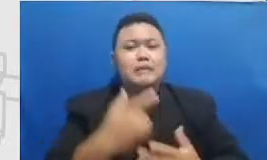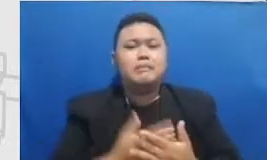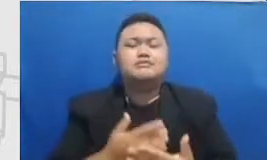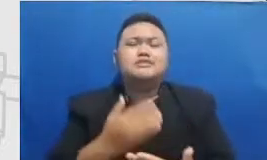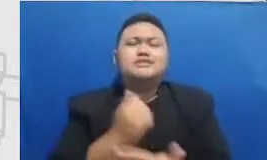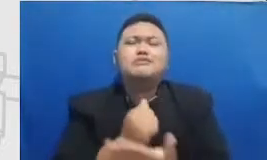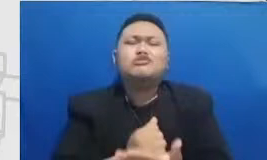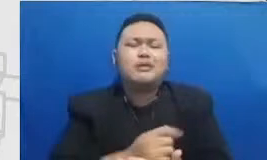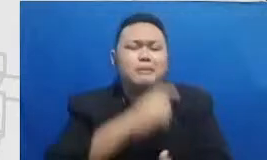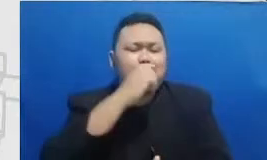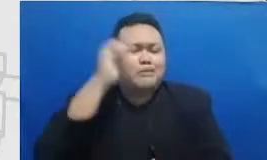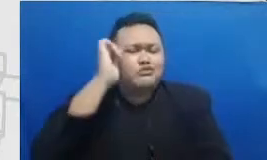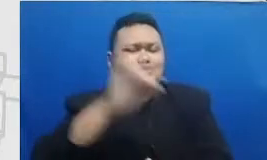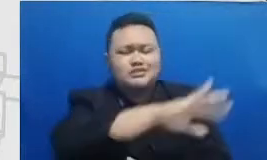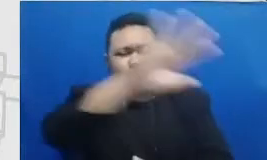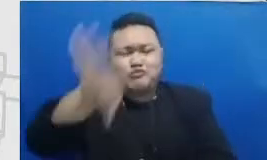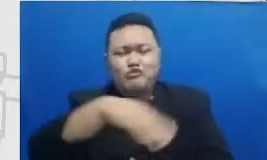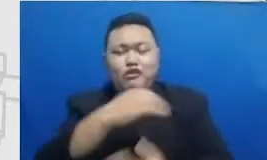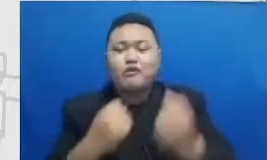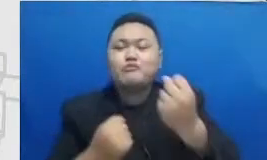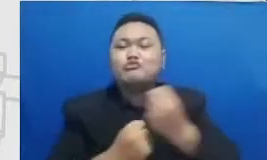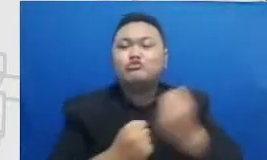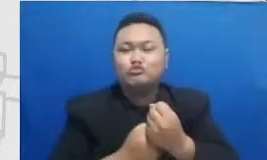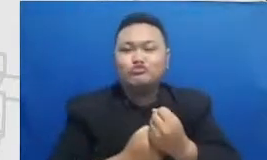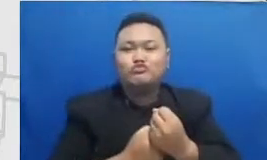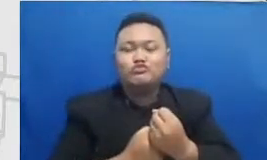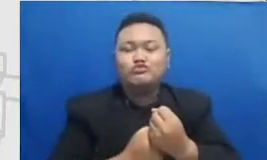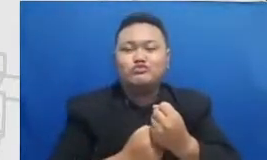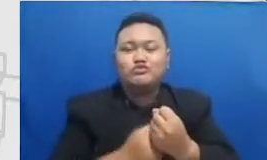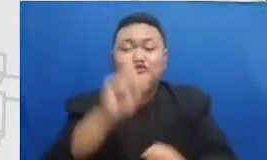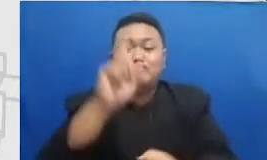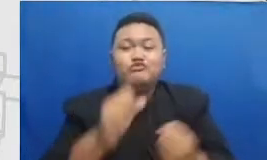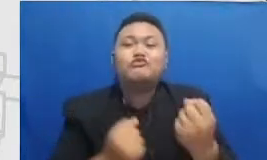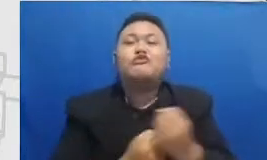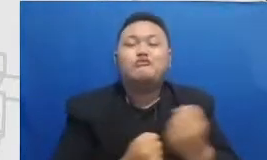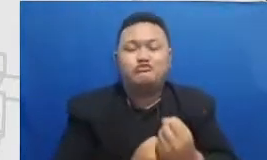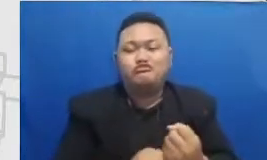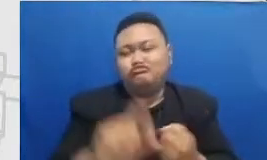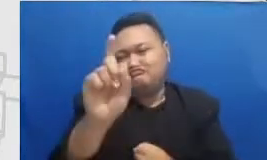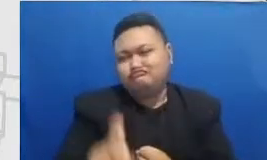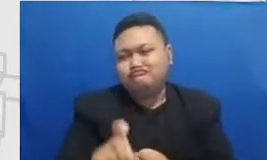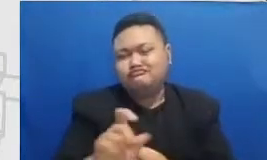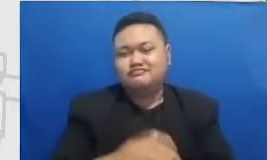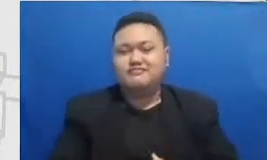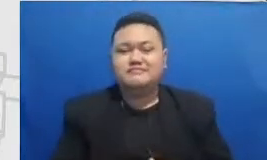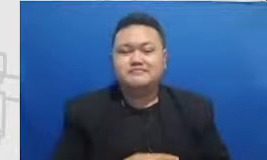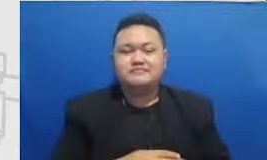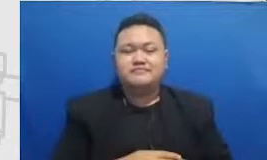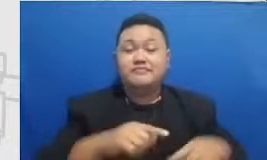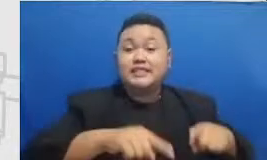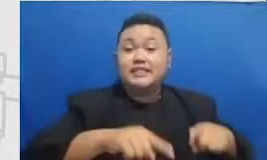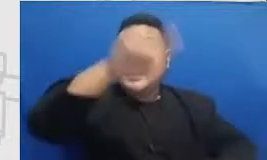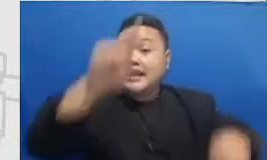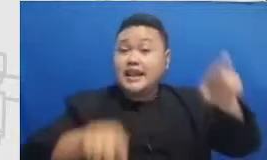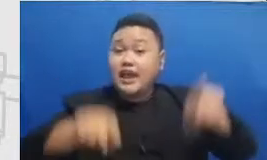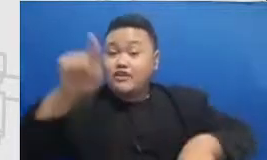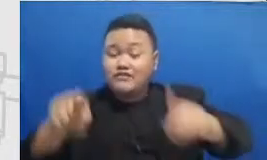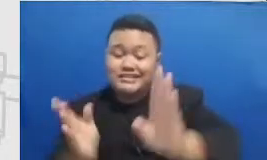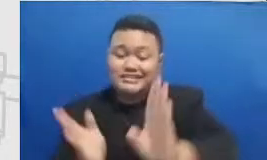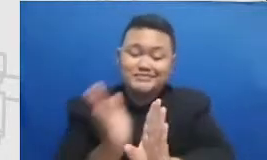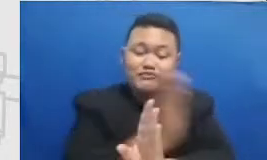membuat bapak dan ibu semangat lagi grafik Semar yang tadi kami berikan kepada bapak dan ibu itu